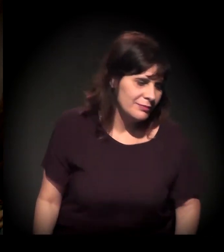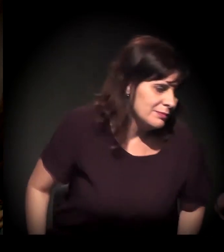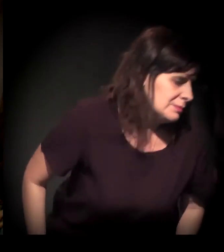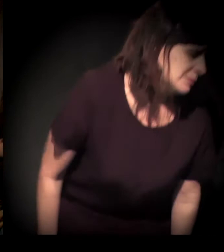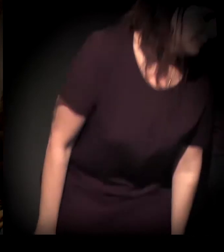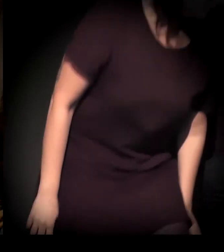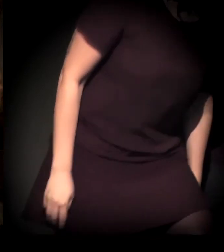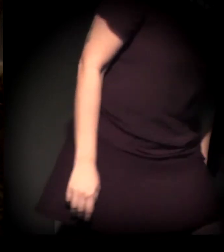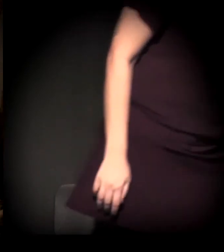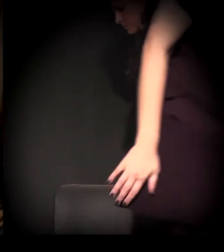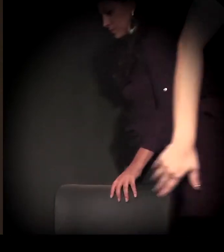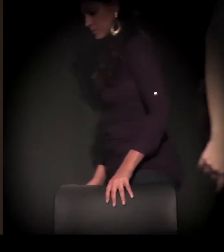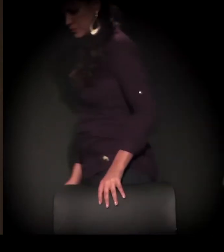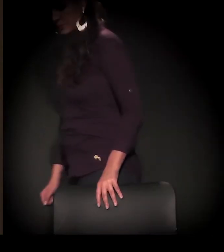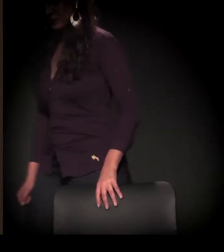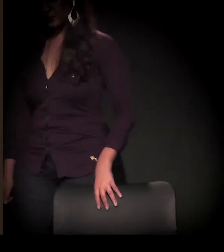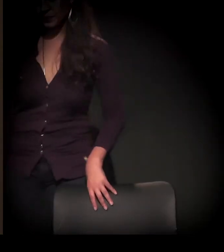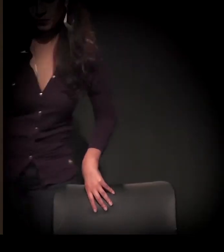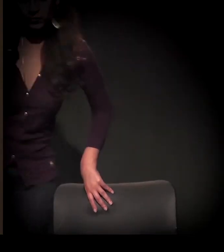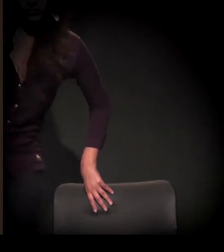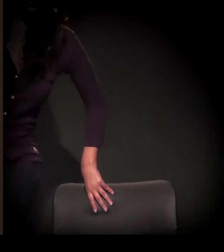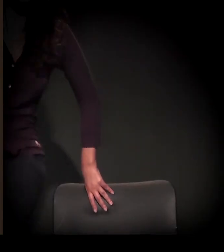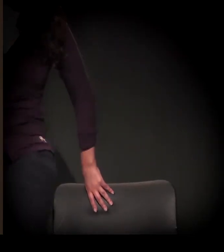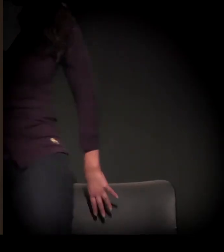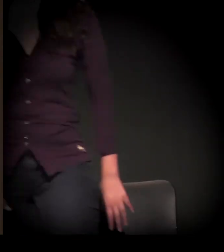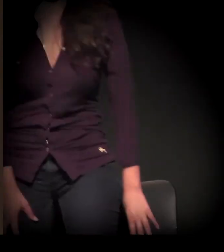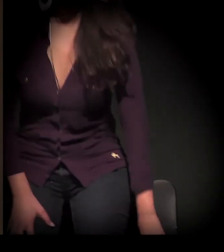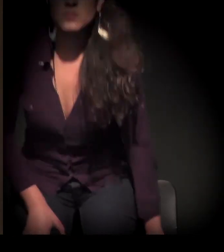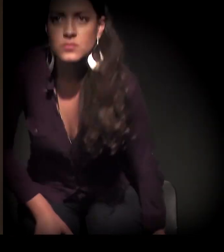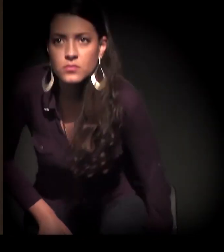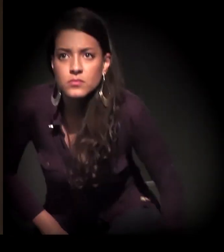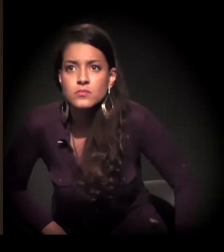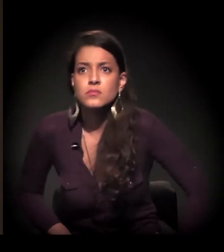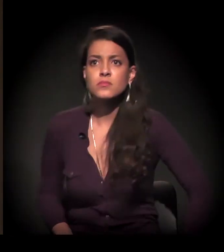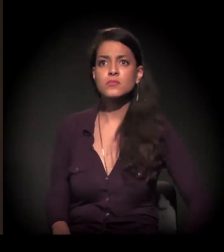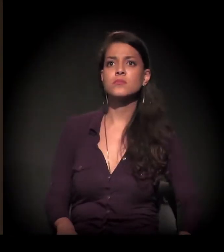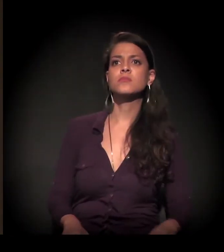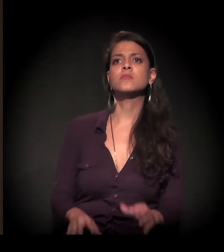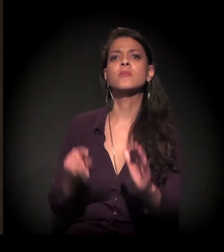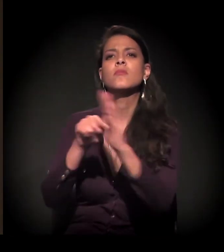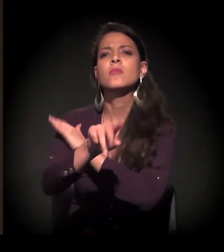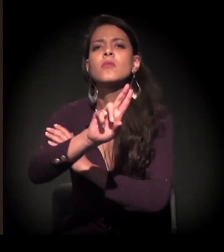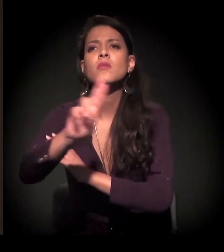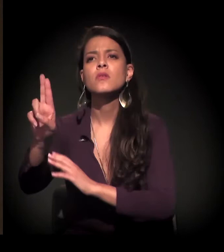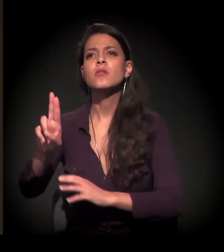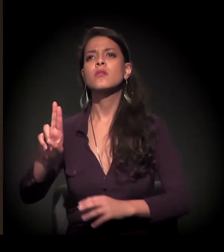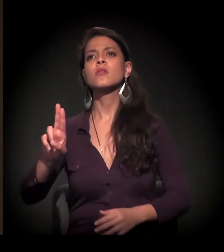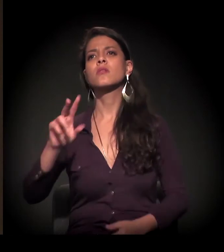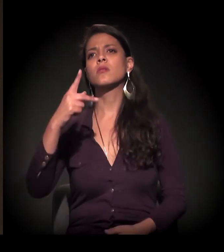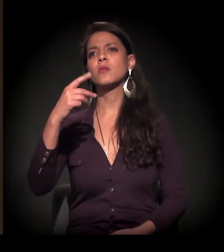Legal. Deixa eu pegar mais uma pergunta para a gente fazer de duas em duas. Qual o seu nome? Desculpe.